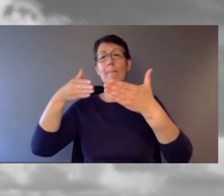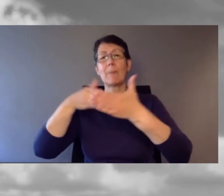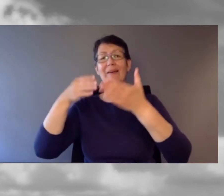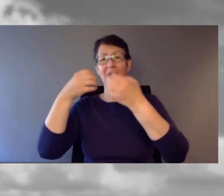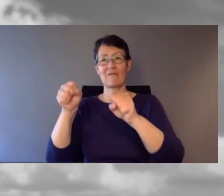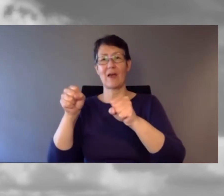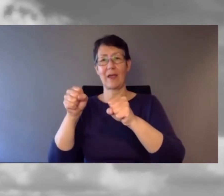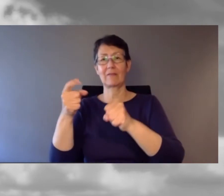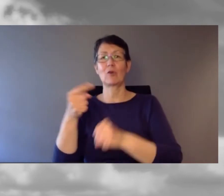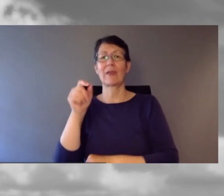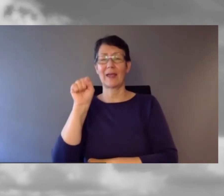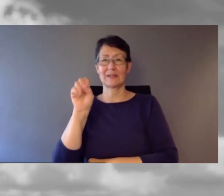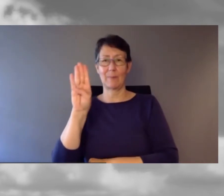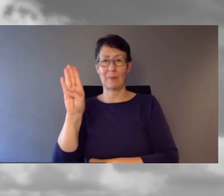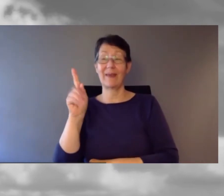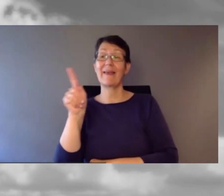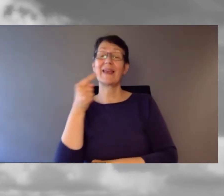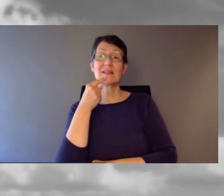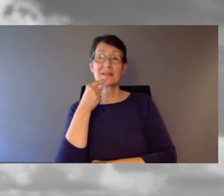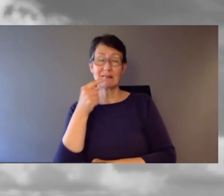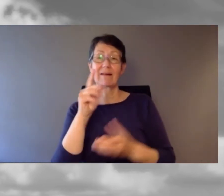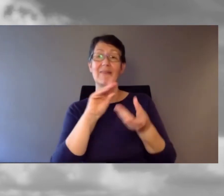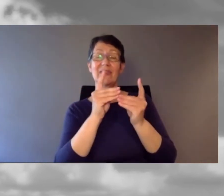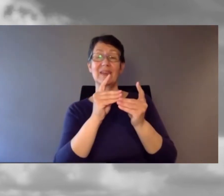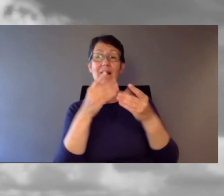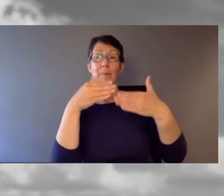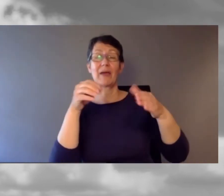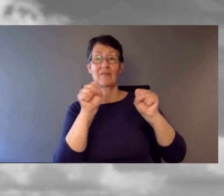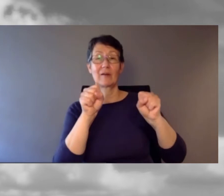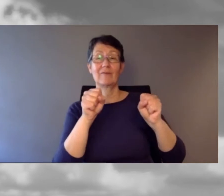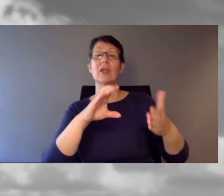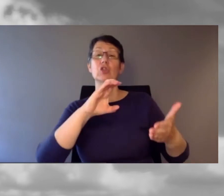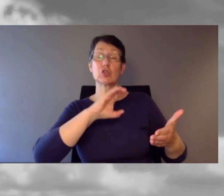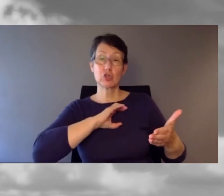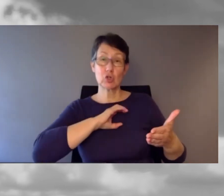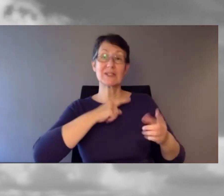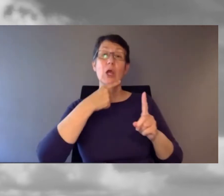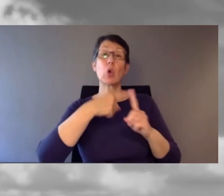Er bezeichnet Barrierefreiheit als Chance und Verpflichtung zugleich.